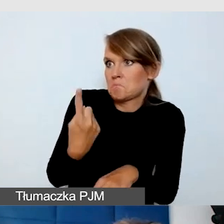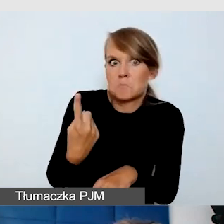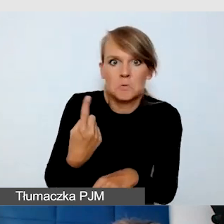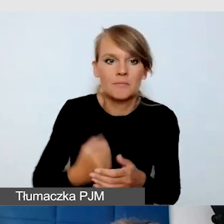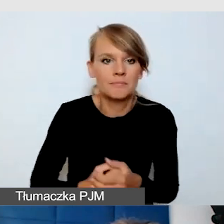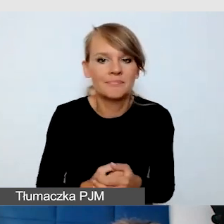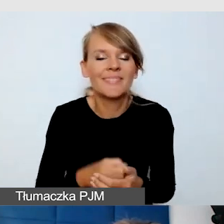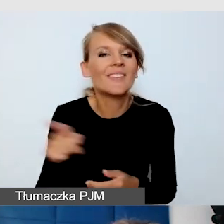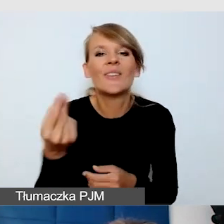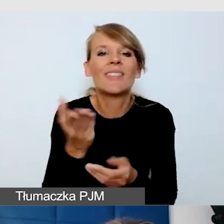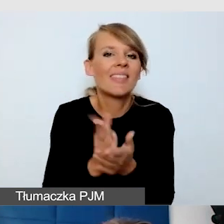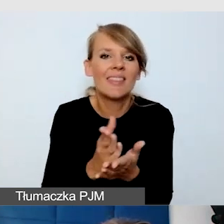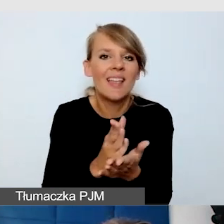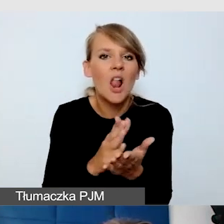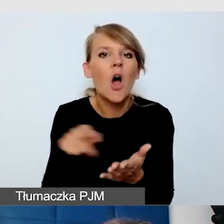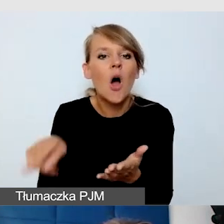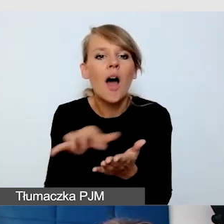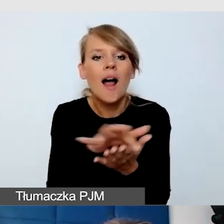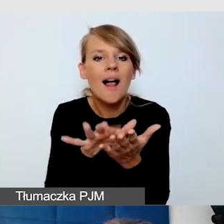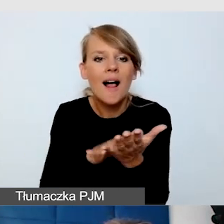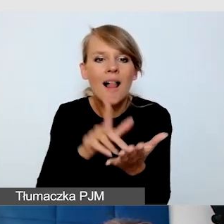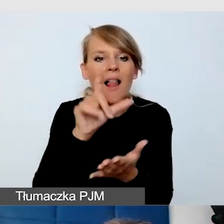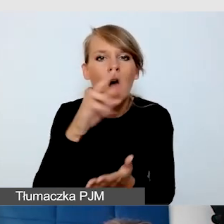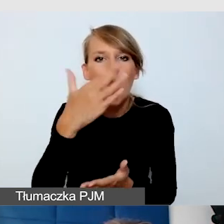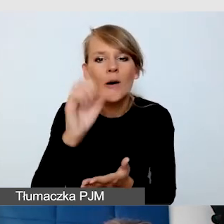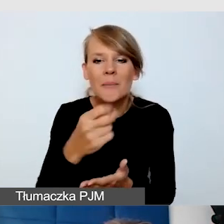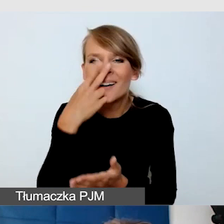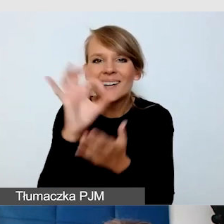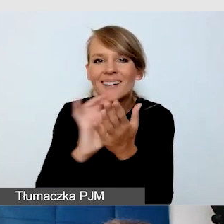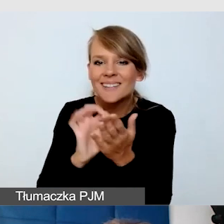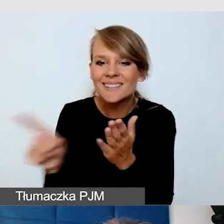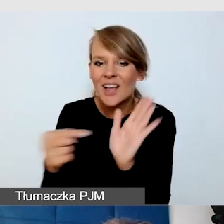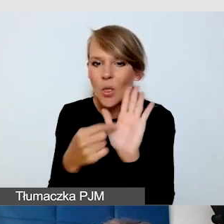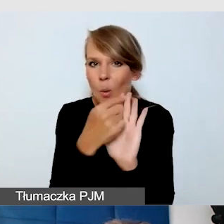Ta cała grafika, którą dałam na dłoni, to jest właśnie alfabet dotykowy,